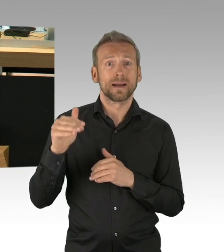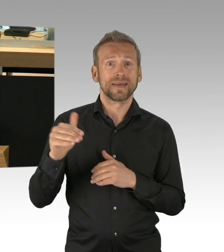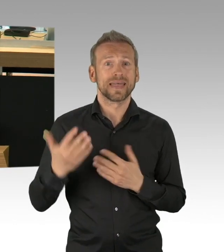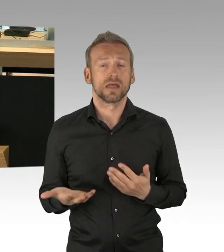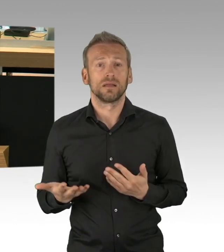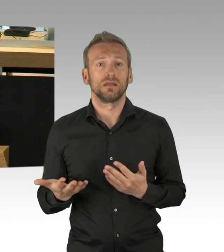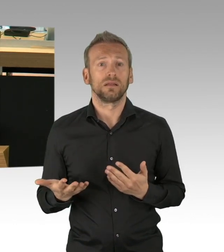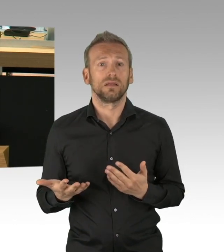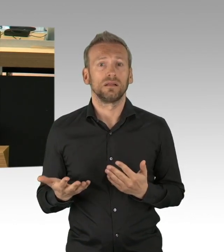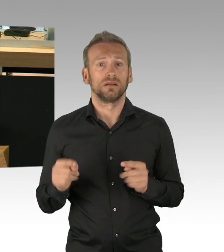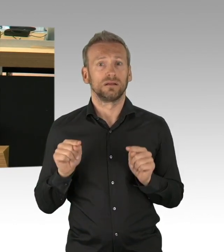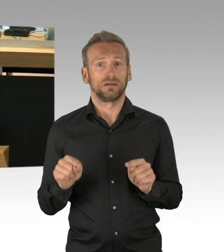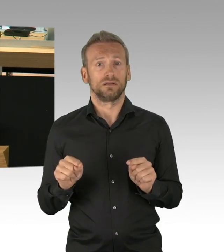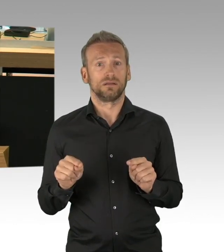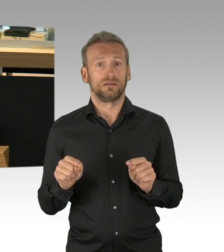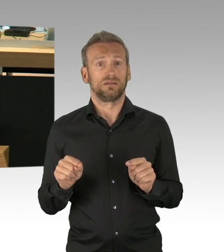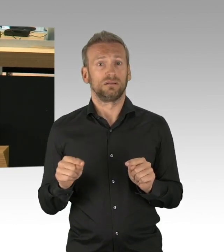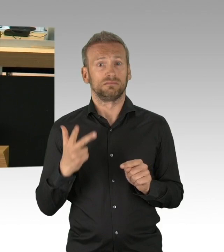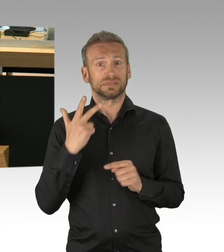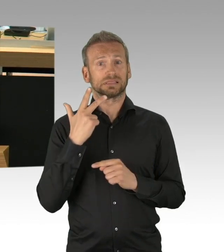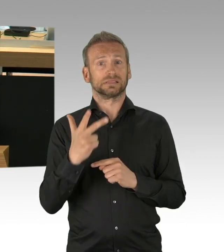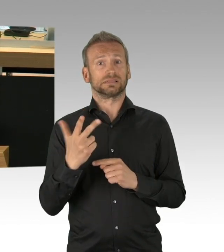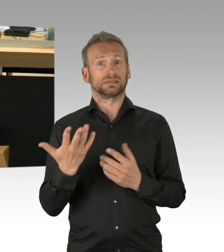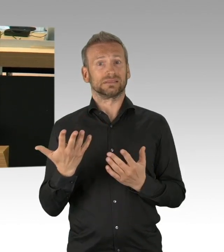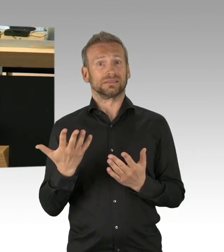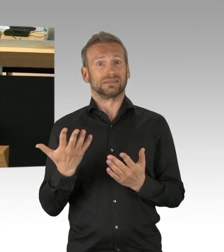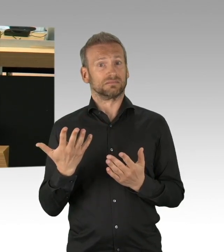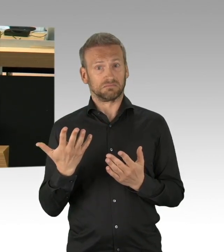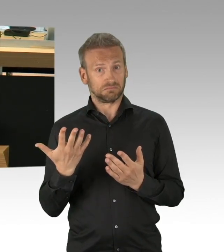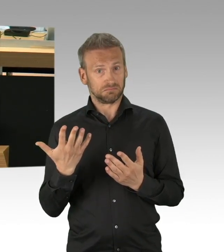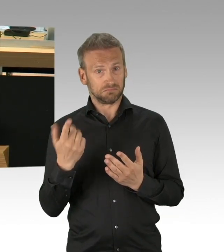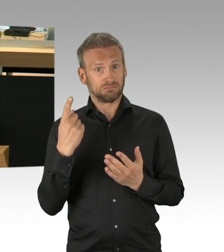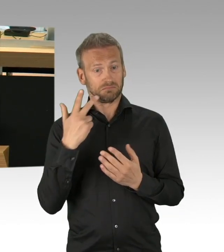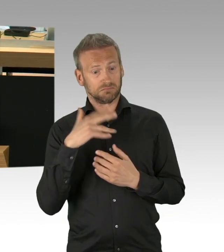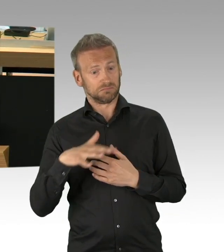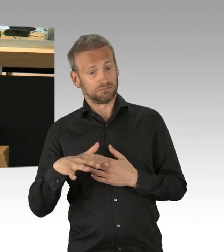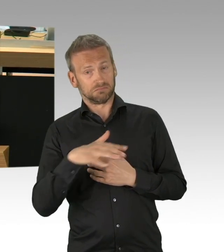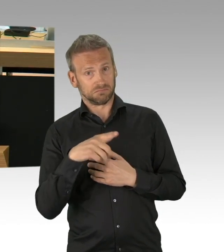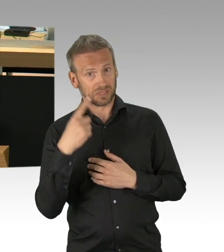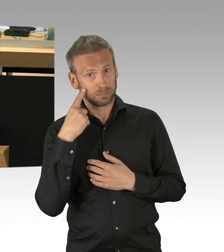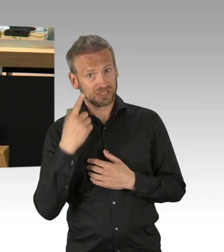die in Kurzarbeit sind und die fragen sich, Herr Dregger hat es ja angerissen, wie schaffen wir das, wie kriegen wir unsere Familien durch,